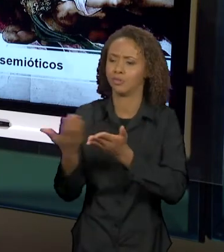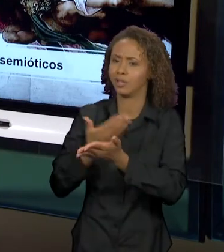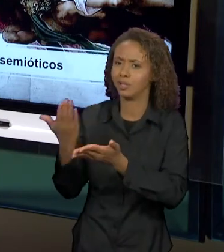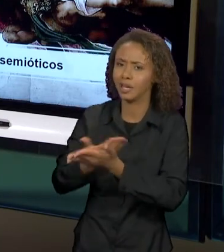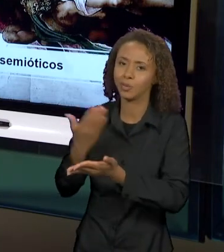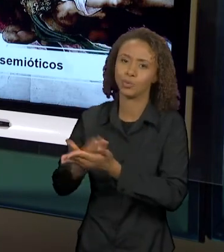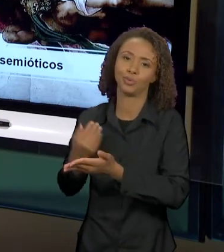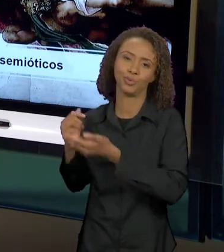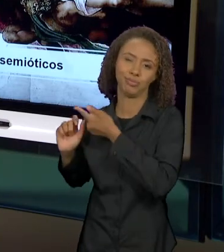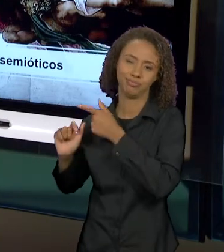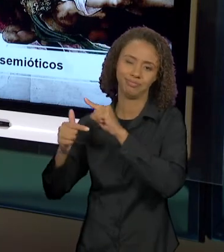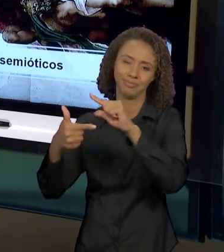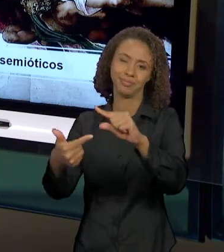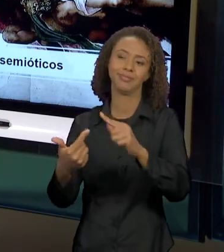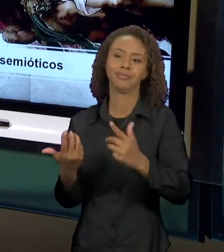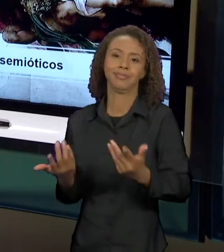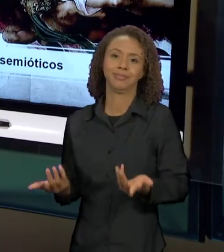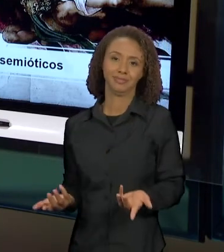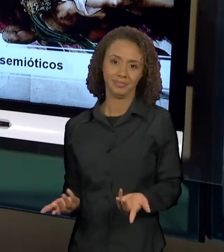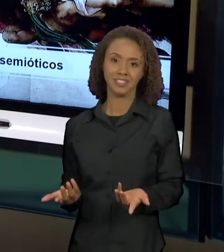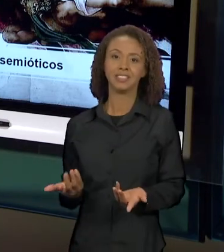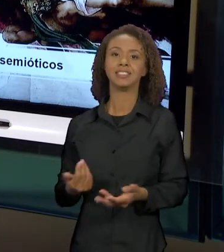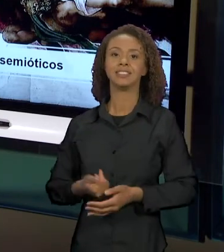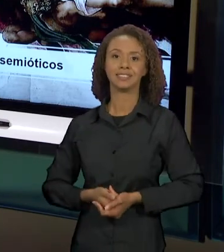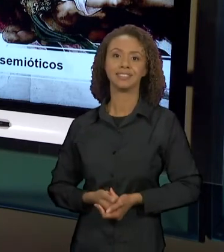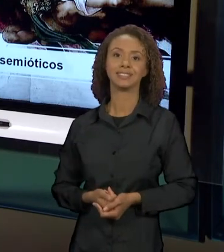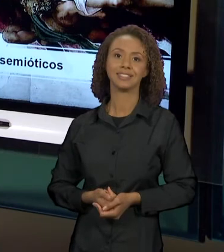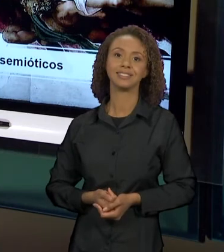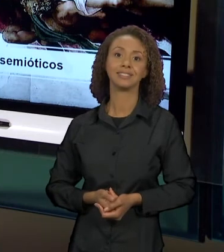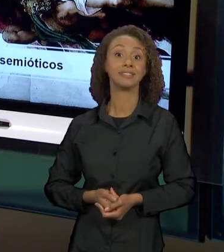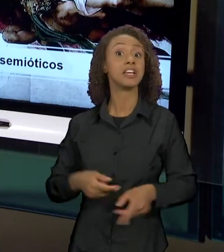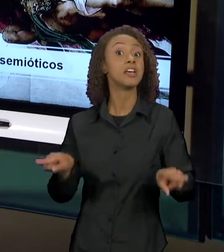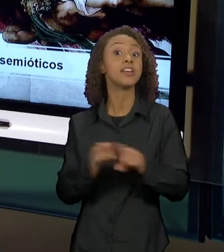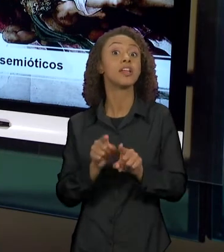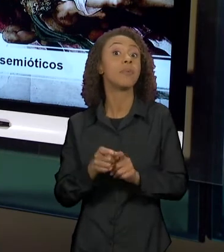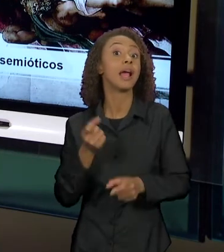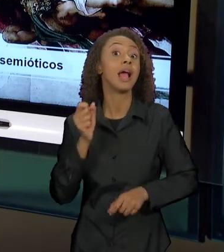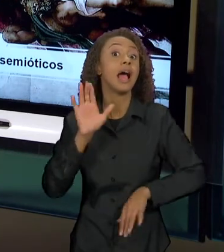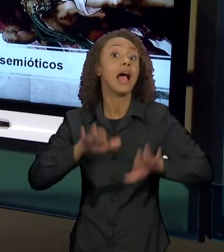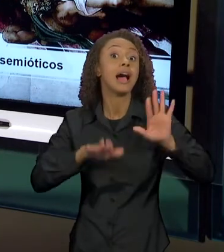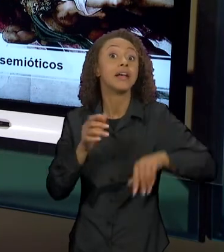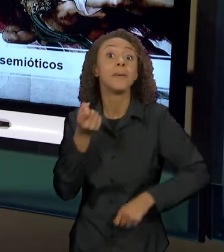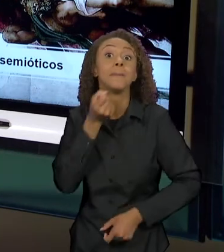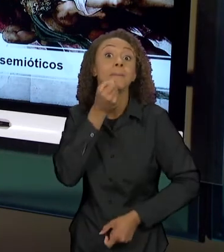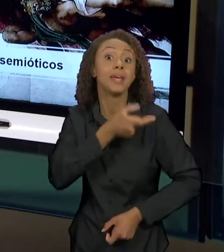CLÁSSICA, ATÉ EM PIADAS POR AQUELES QUE CONHECEM